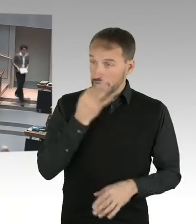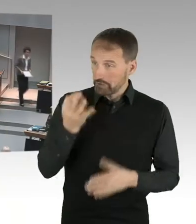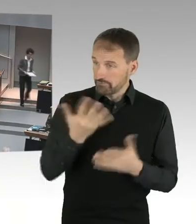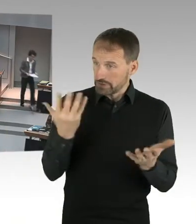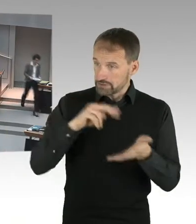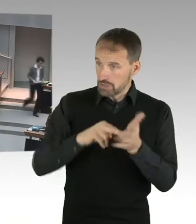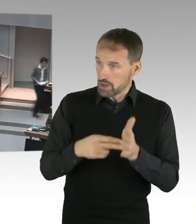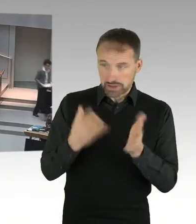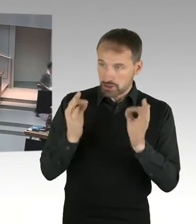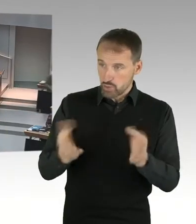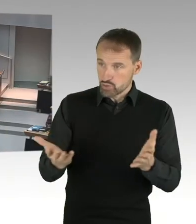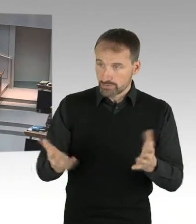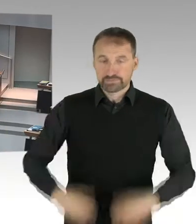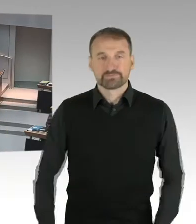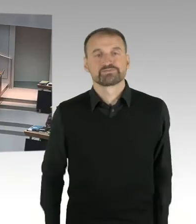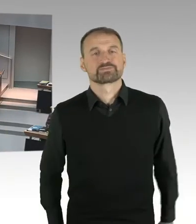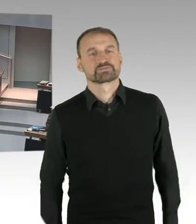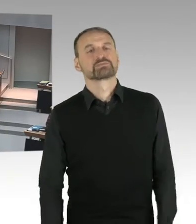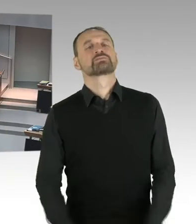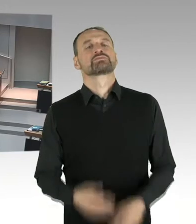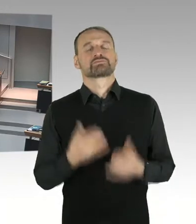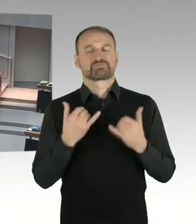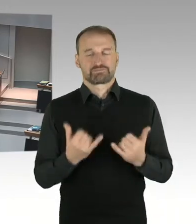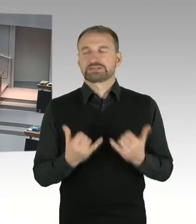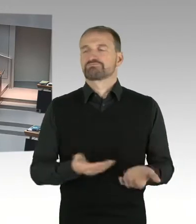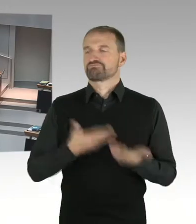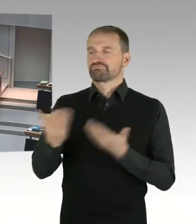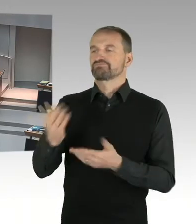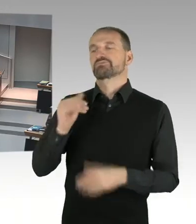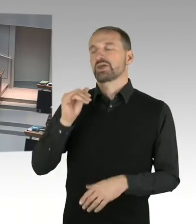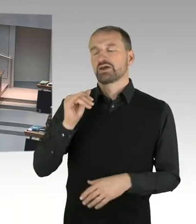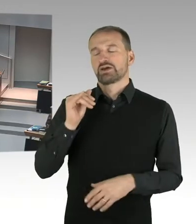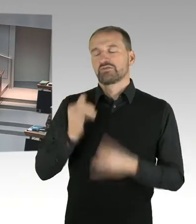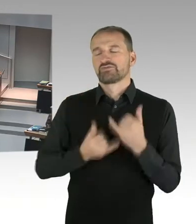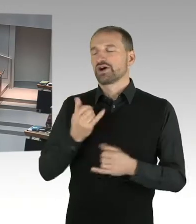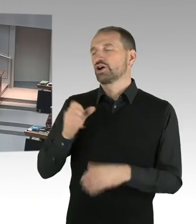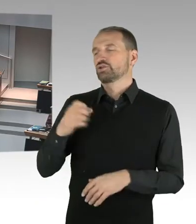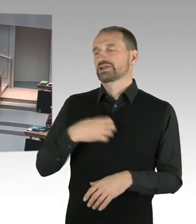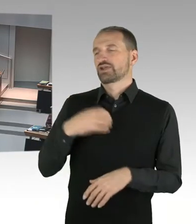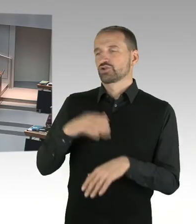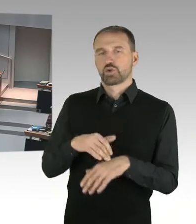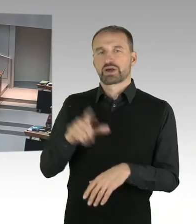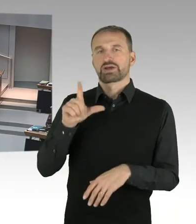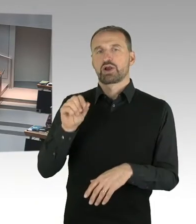sehr geehrte Frau Spranger, meine Damen und Herren. Es ist ja schon seit längerem öffentlich bekannt,